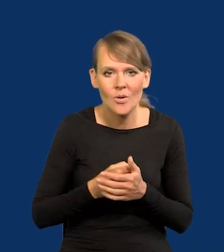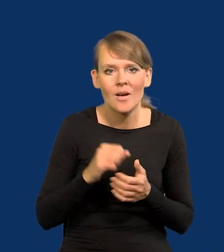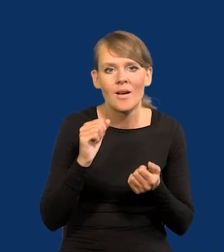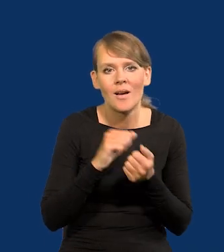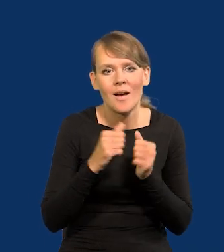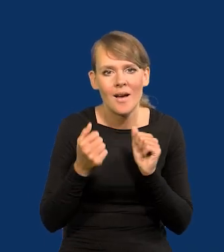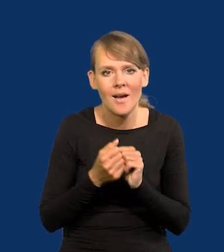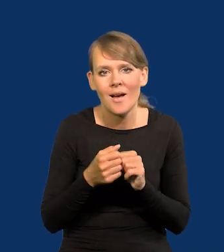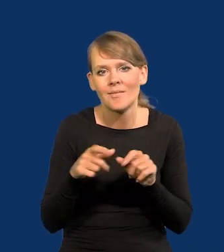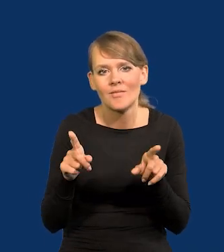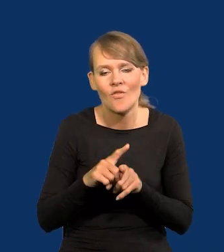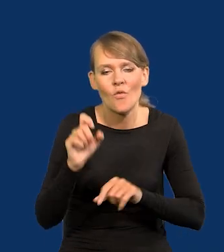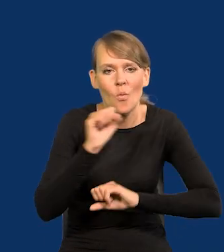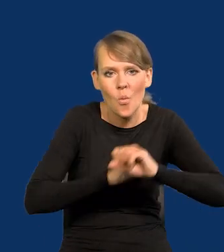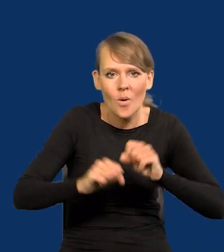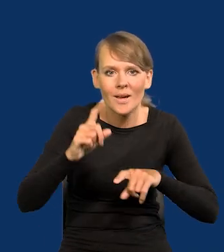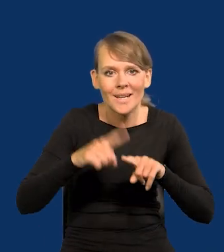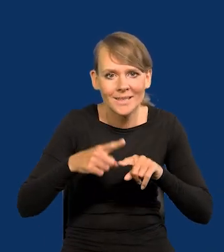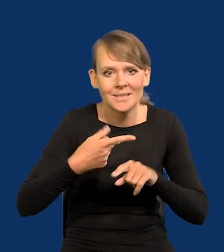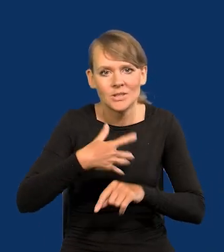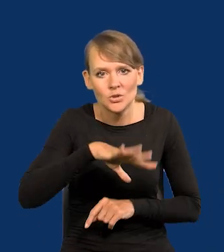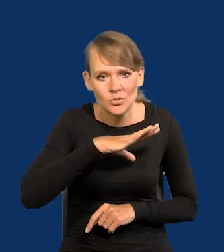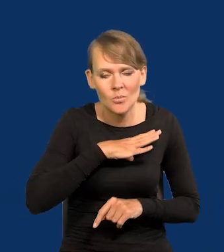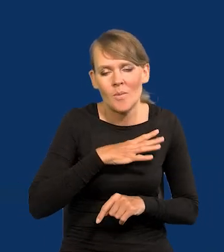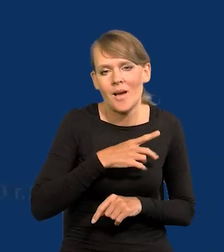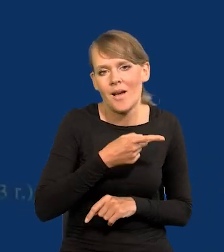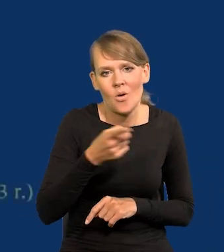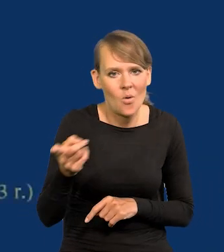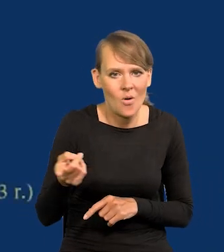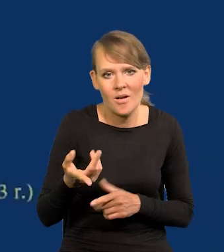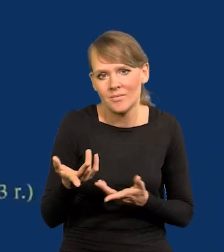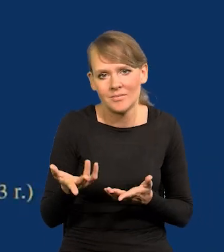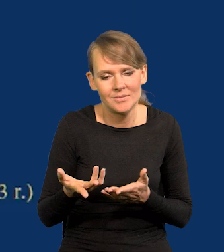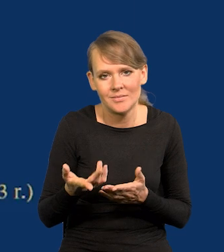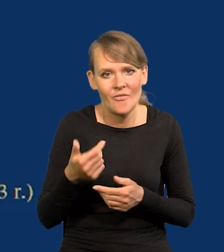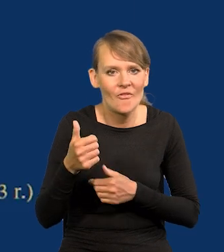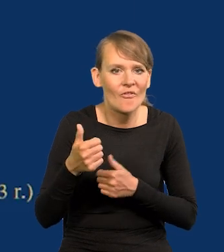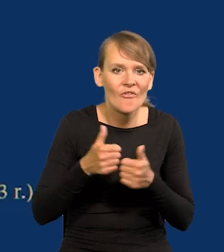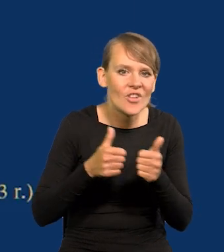albo wprost jak Włochy, Grecja, Hiszpania spadli w tym wyścigu.